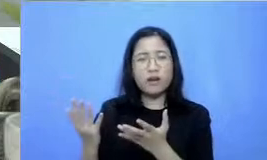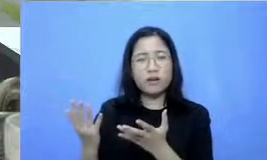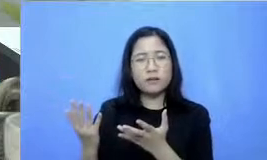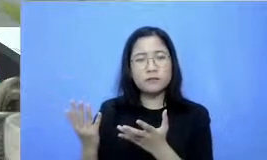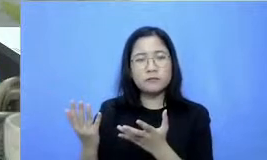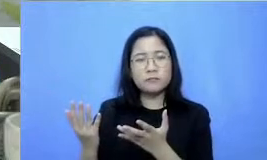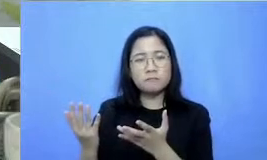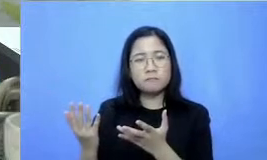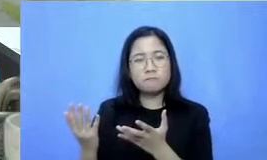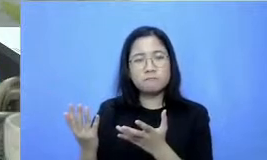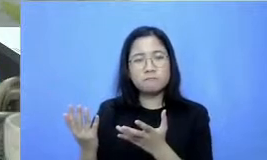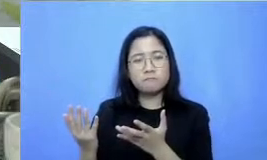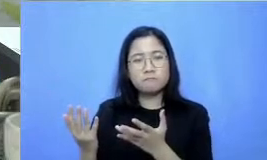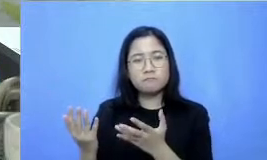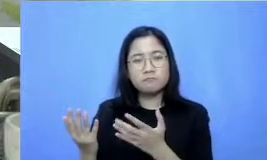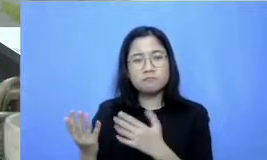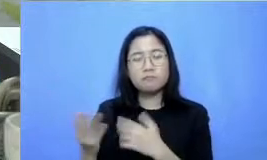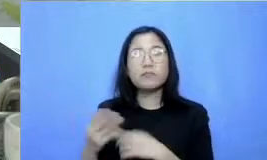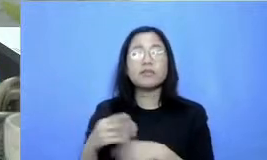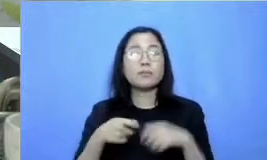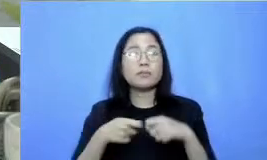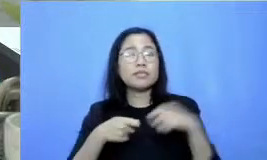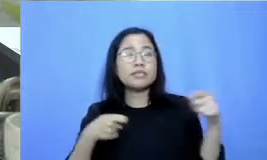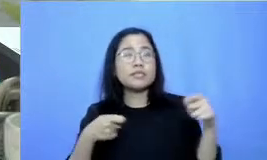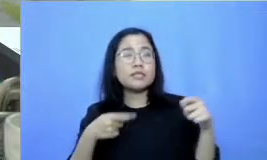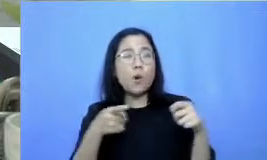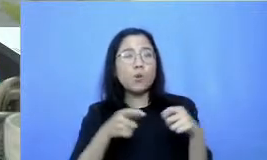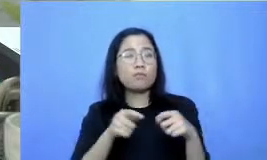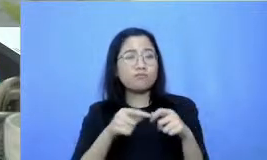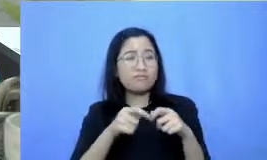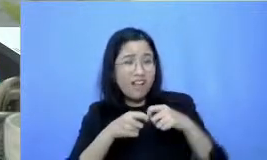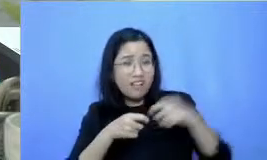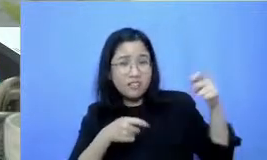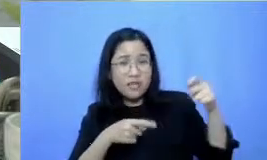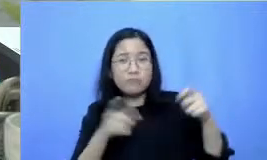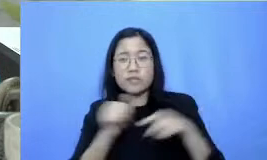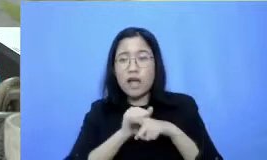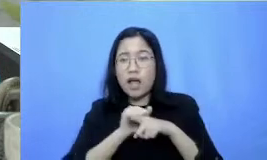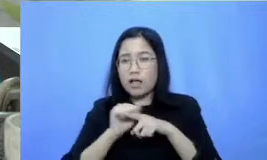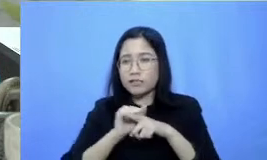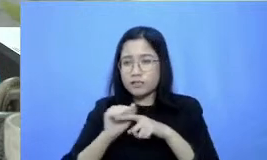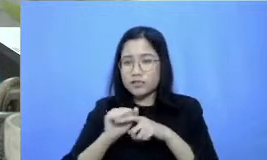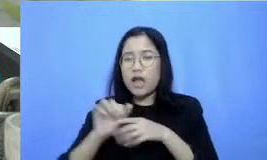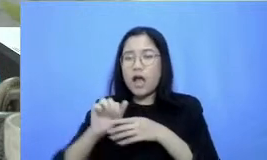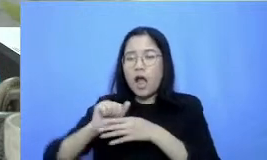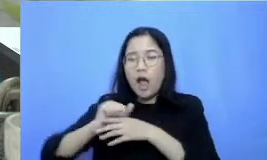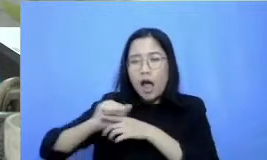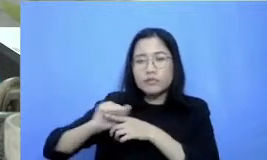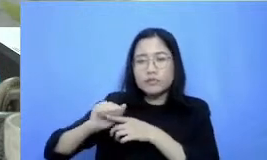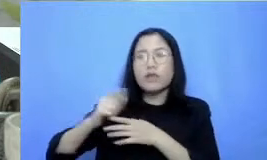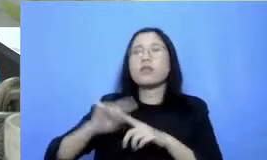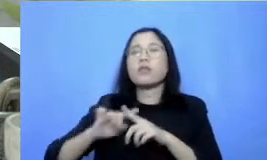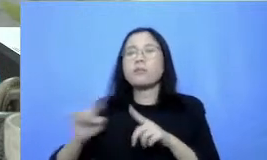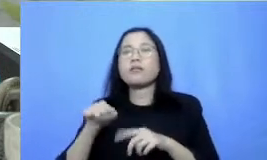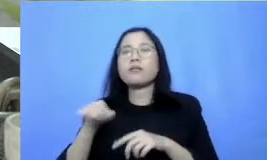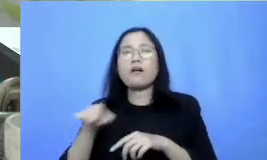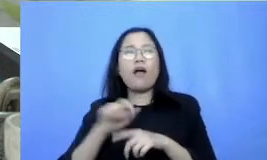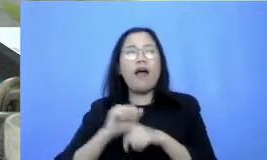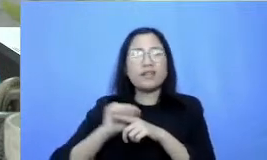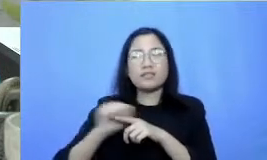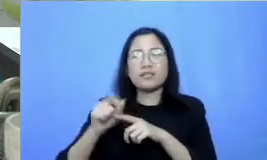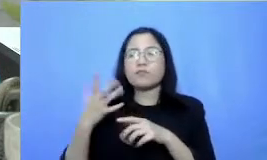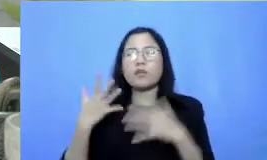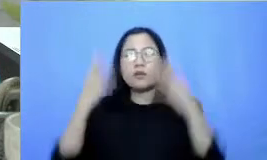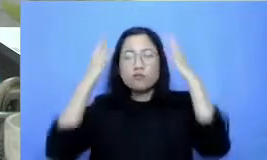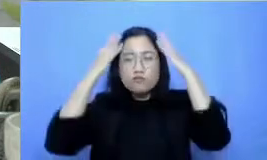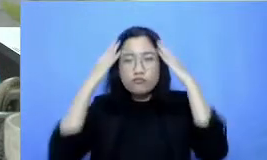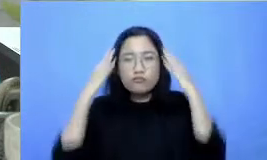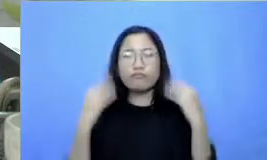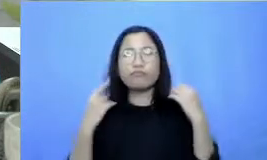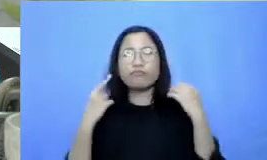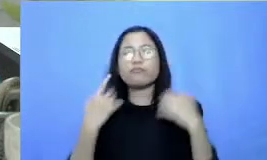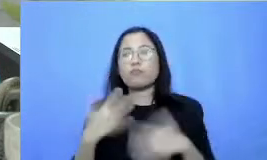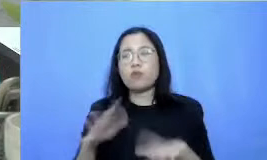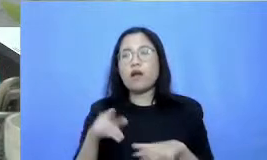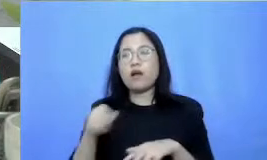Hai pisau tajam karena diasah mengasahnya sampai berkeringat biarpun sinyal susah mengajar harus